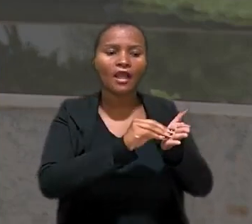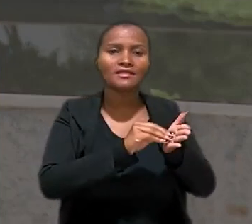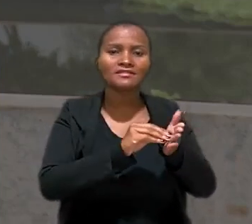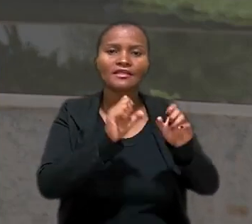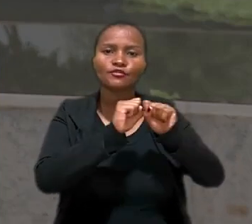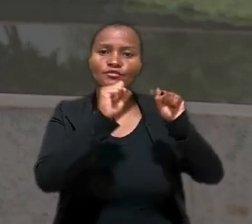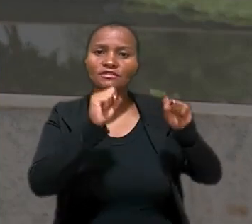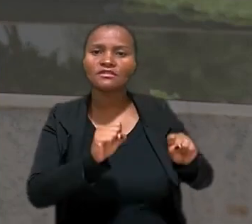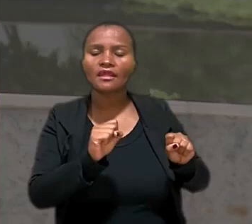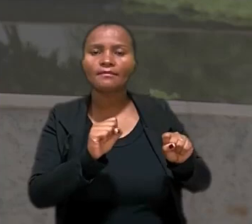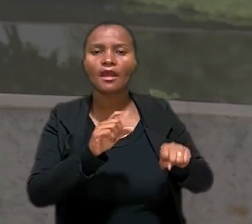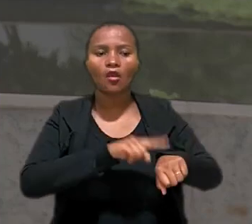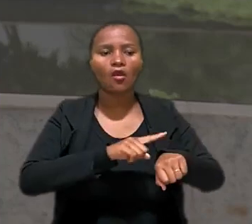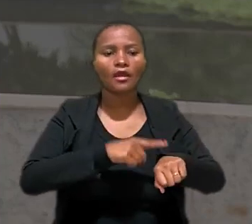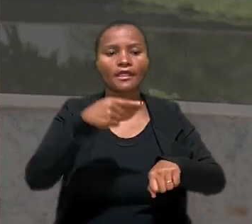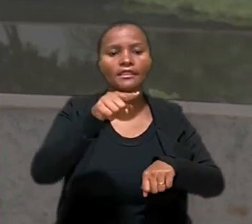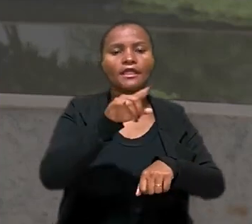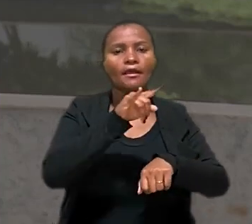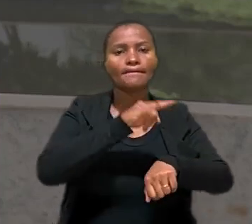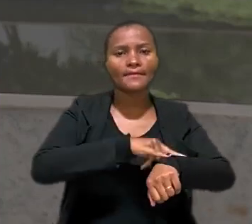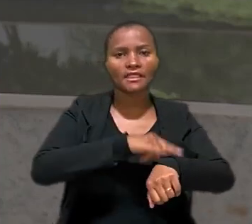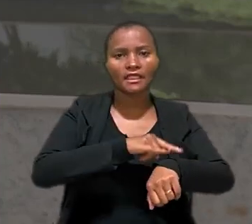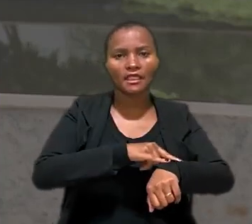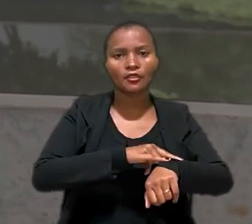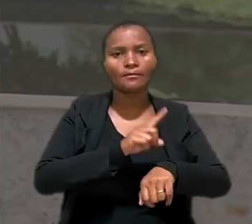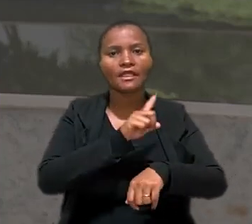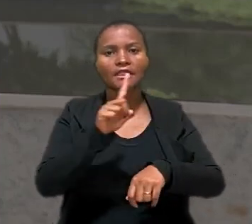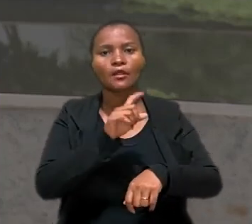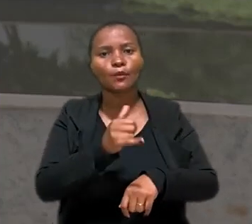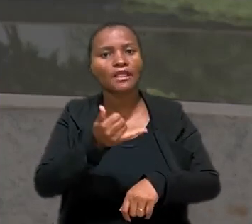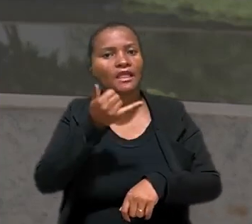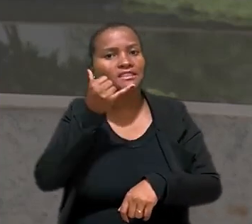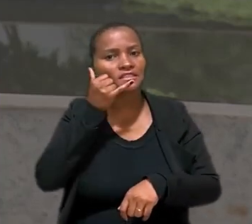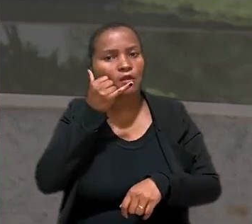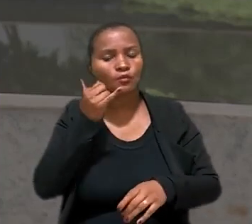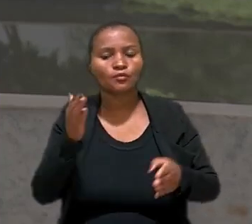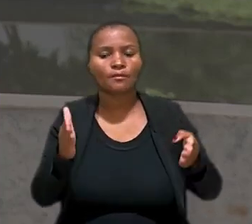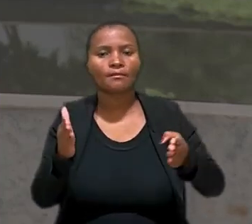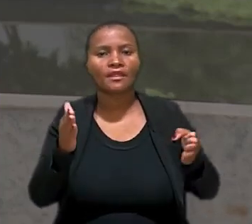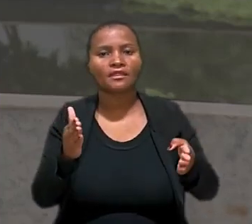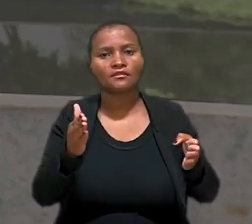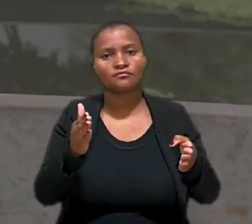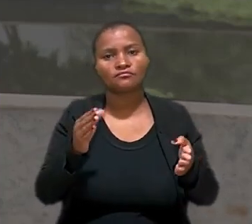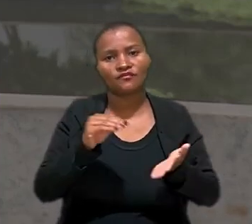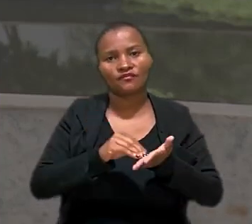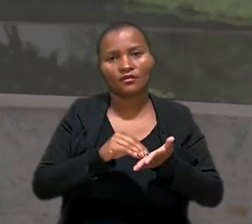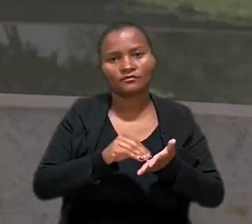quando utilizassem o banheiro para que não fosse repassada a ligação durante o período de ausência.